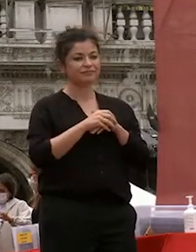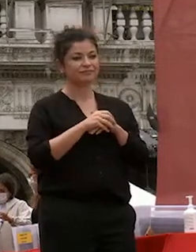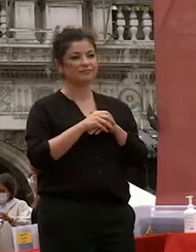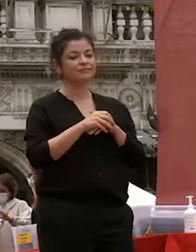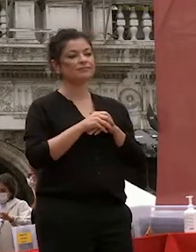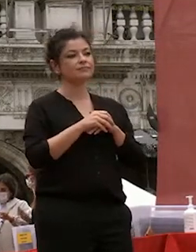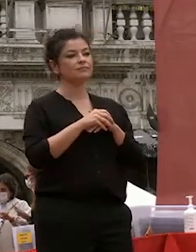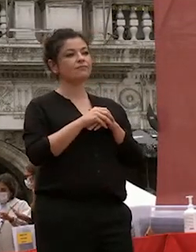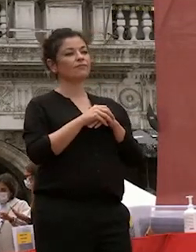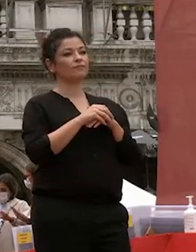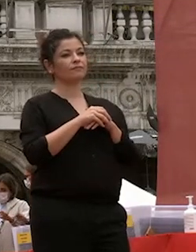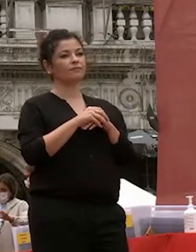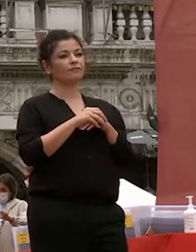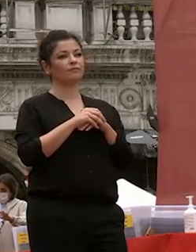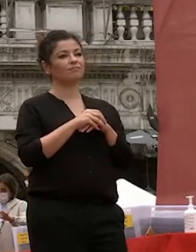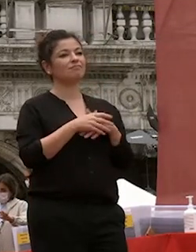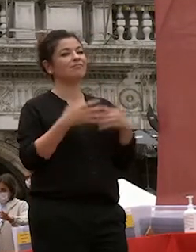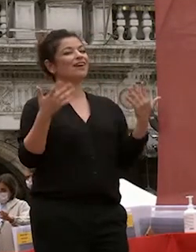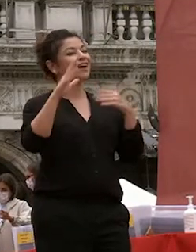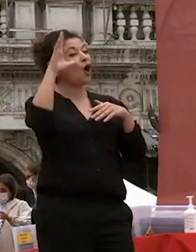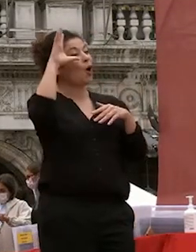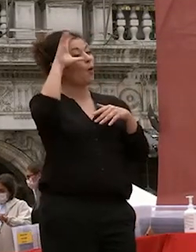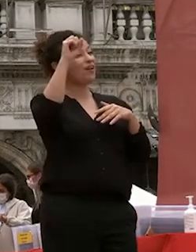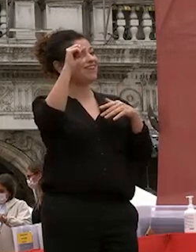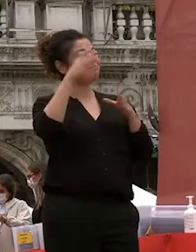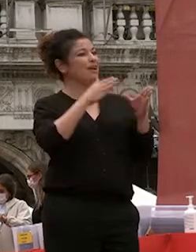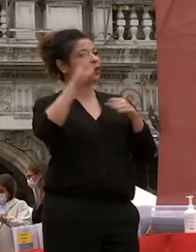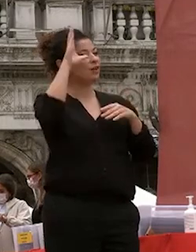universitaria è una delle più belle esperienze della nostra esistenza